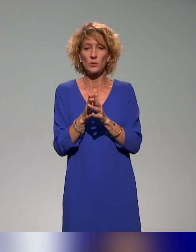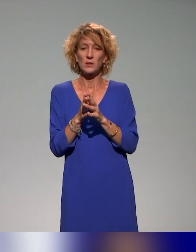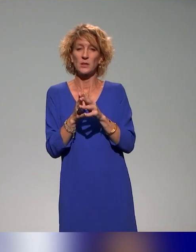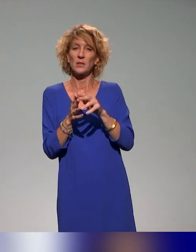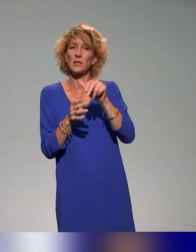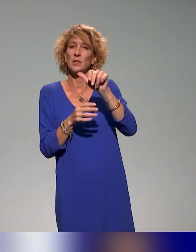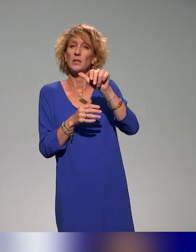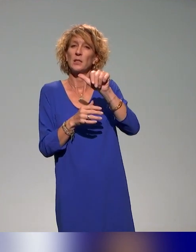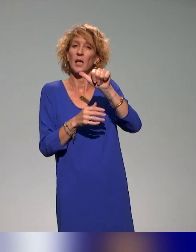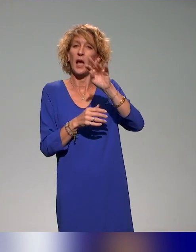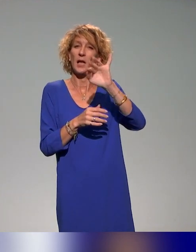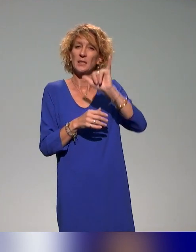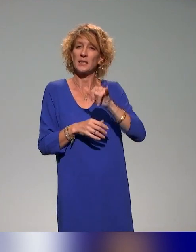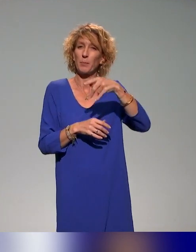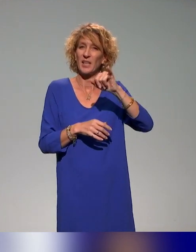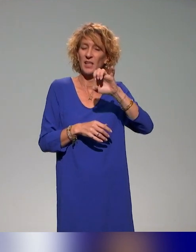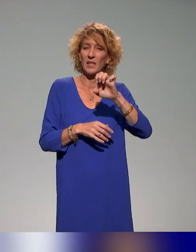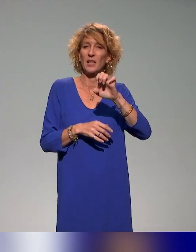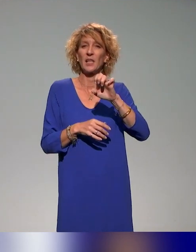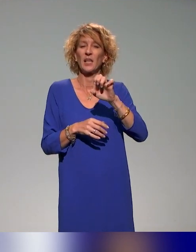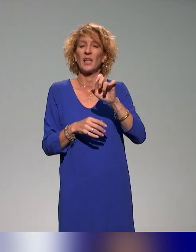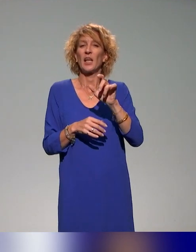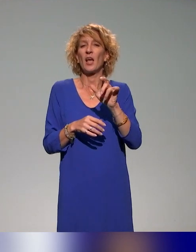qui est un des partenaires notamment avec lesquels on travaille sur l'action de formation.